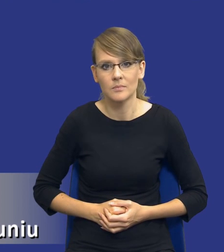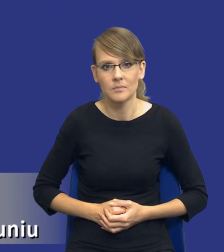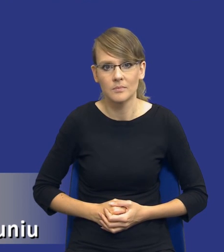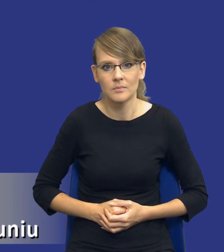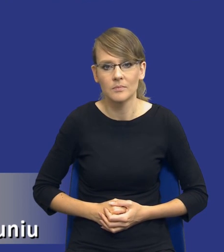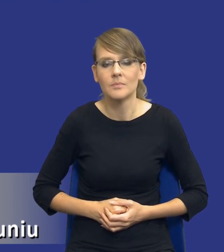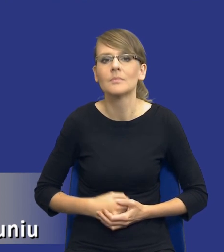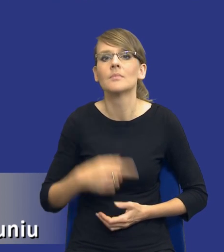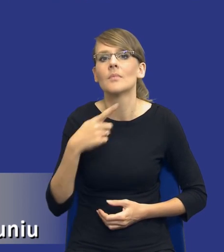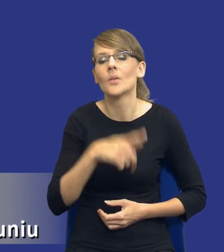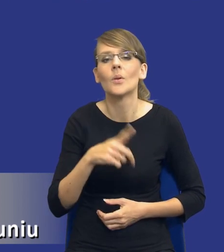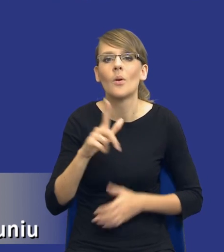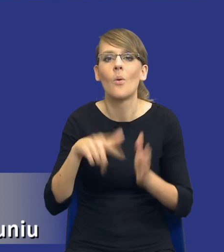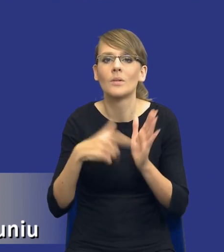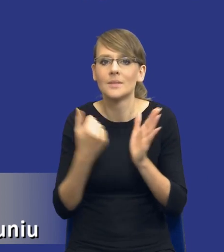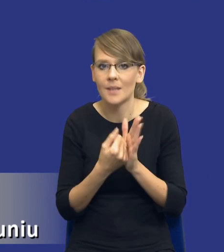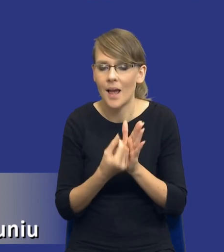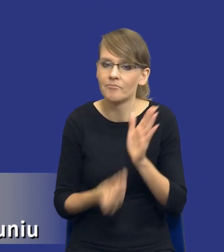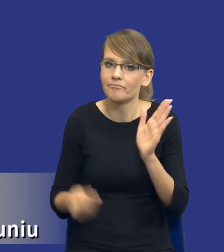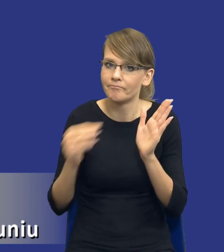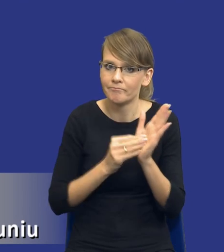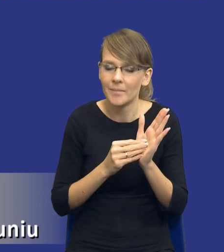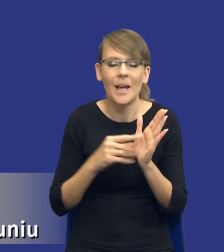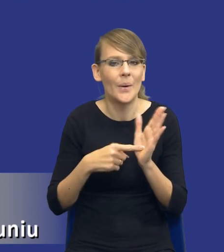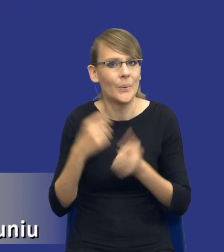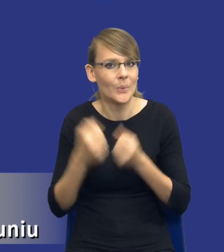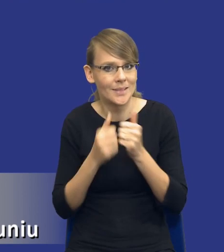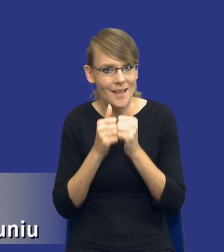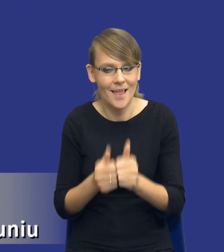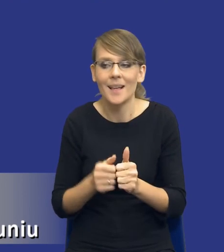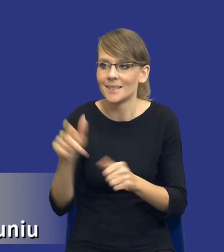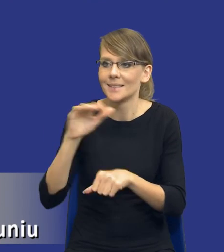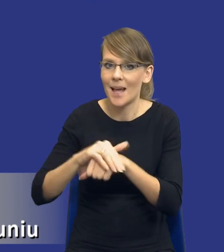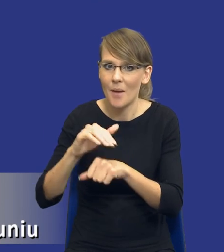trudnego zadania, aby wyposażyć zamawiającego w instrument, który